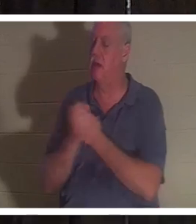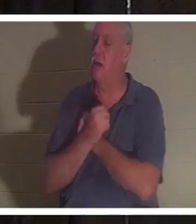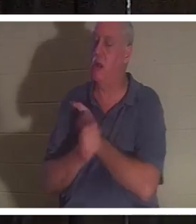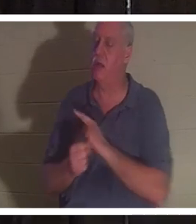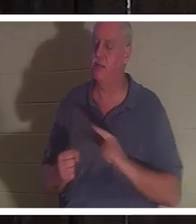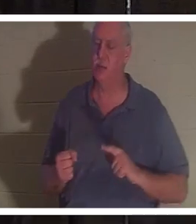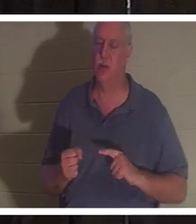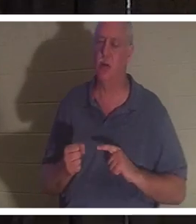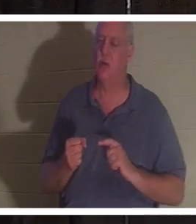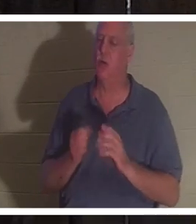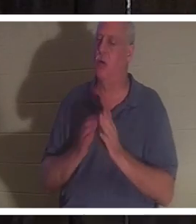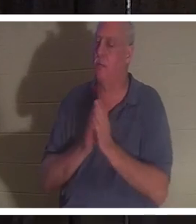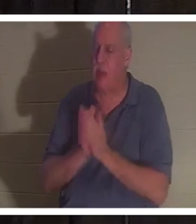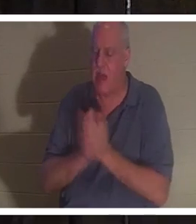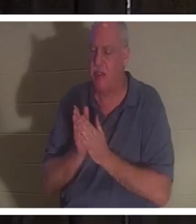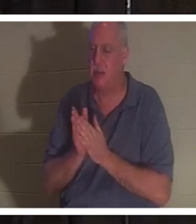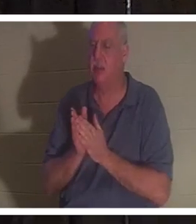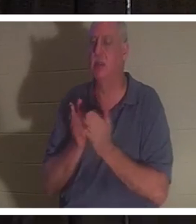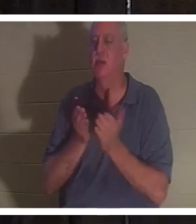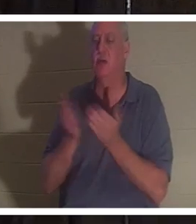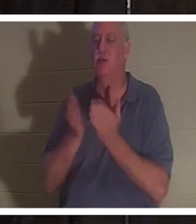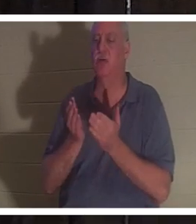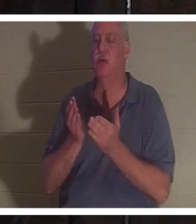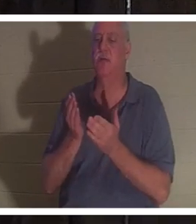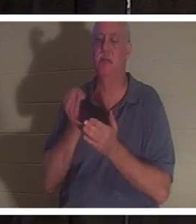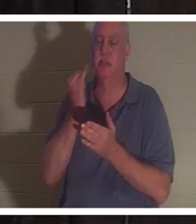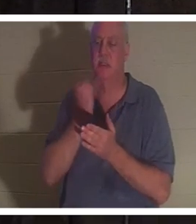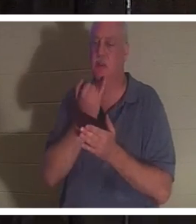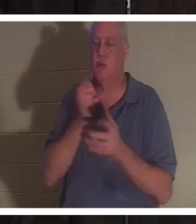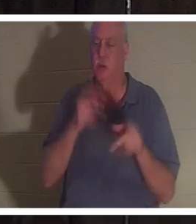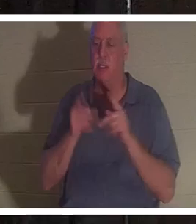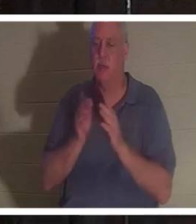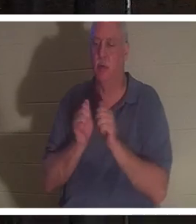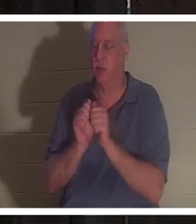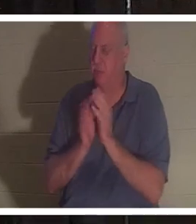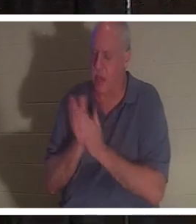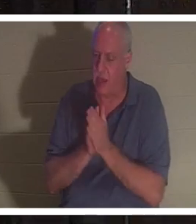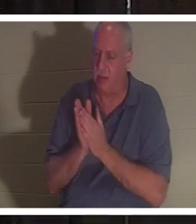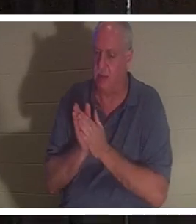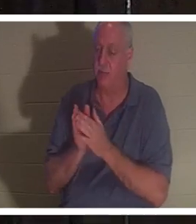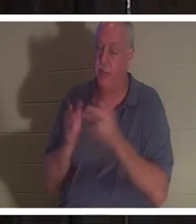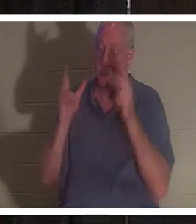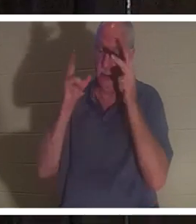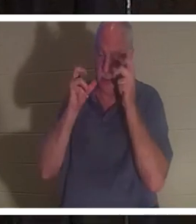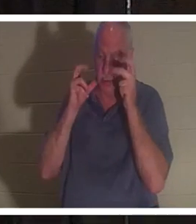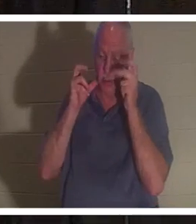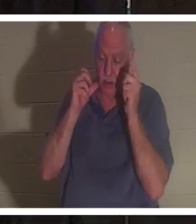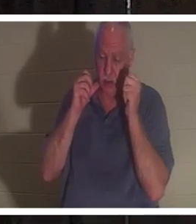。她说她听到所有这些人都在唱“欢迎克里斯汀回家”。